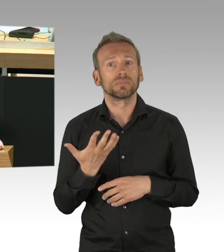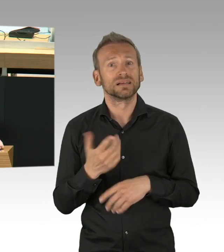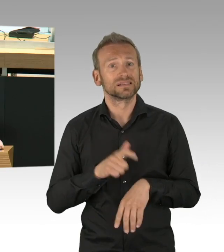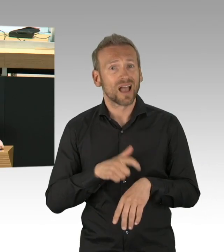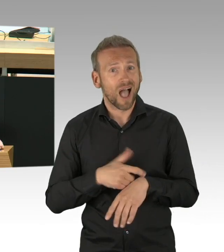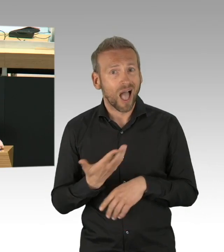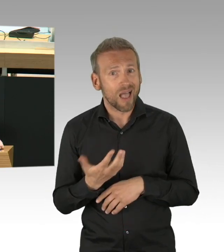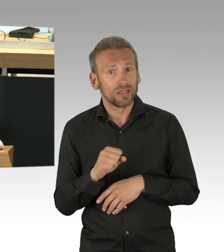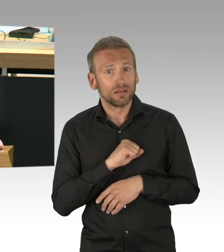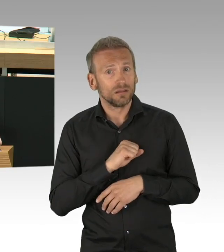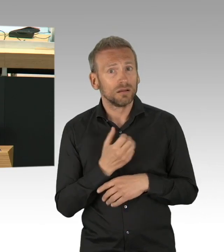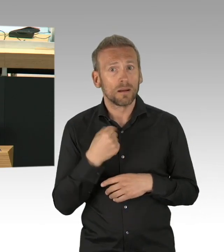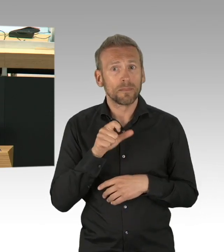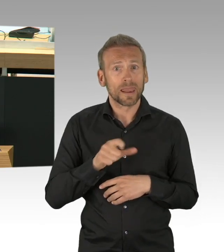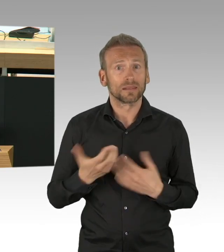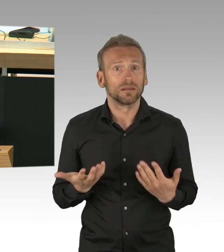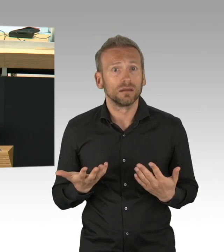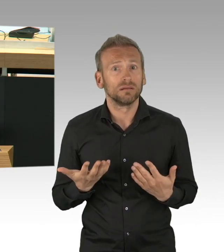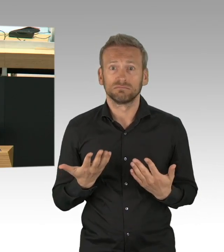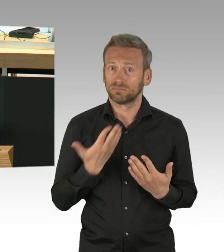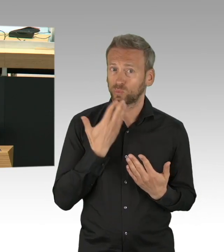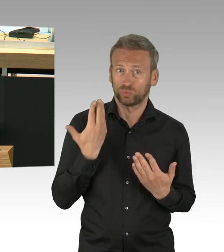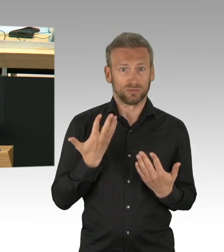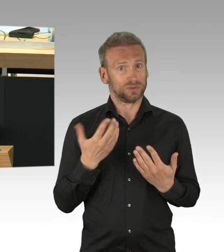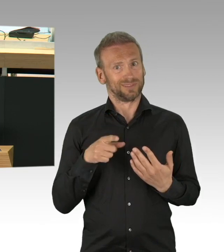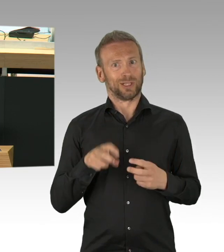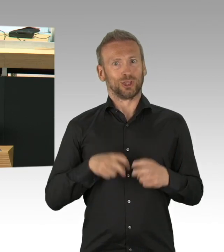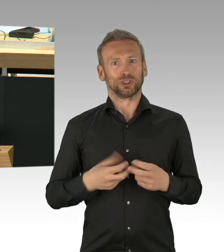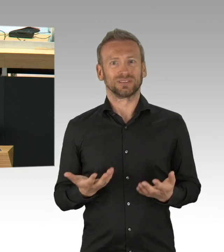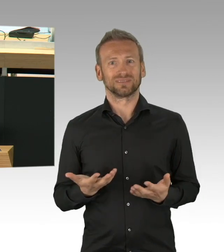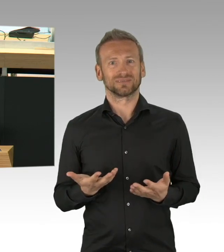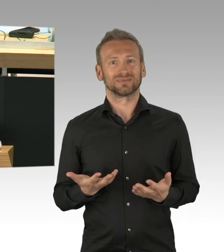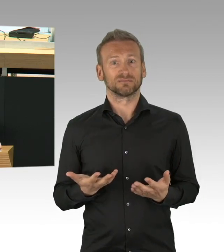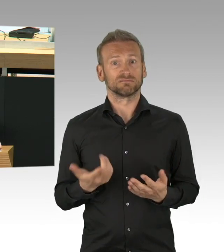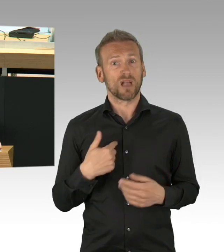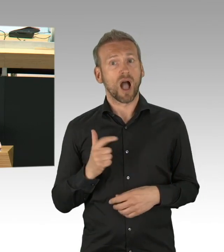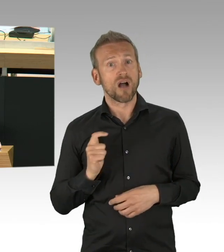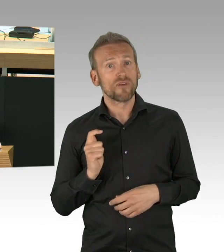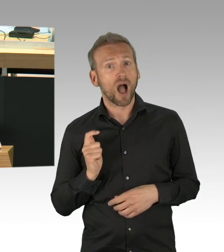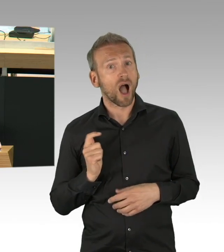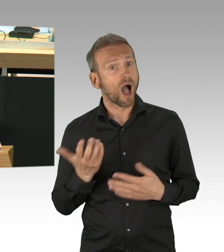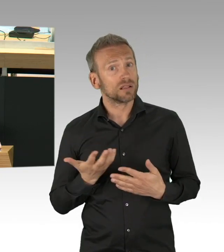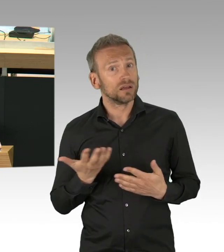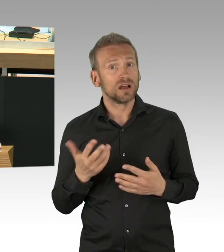den Handel darauf vorzubereiten. Aber nicht nur Frau Pop war überrumpelt, Verkehrssenatorin Günther hat sich anscheinend 7 Wochen